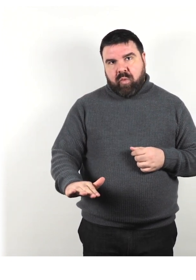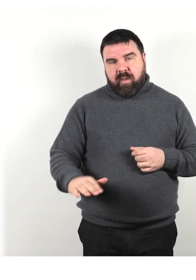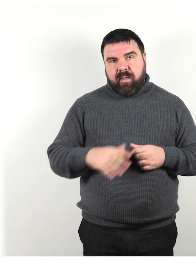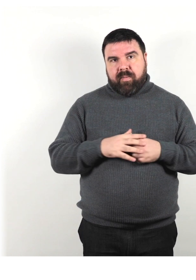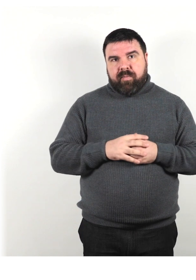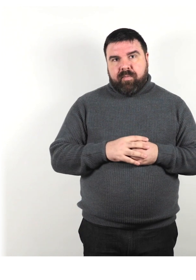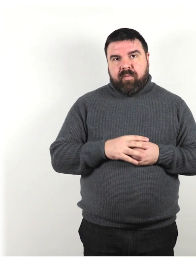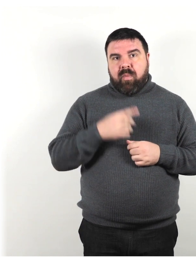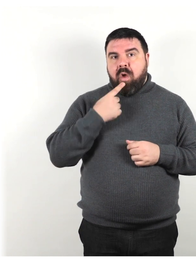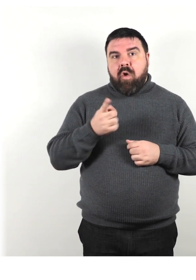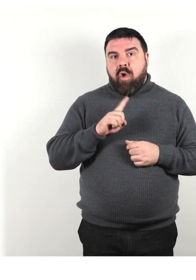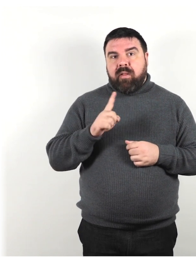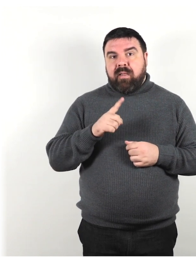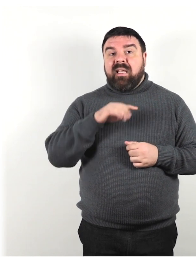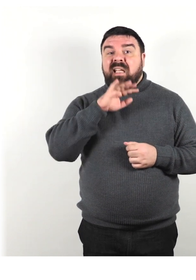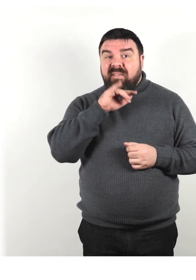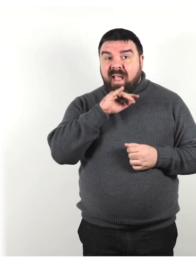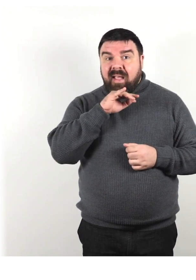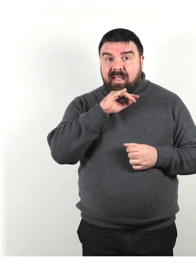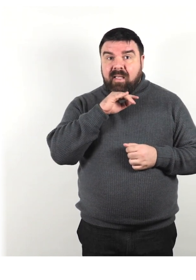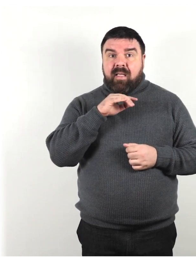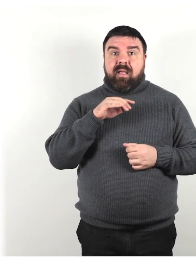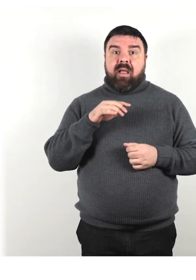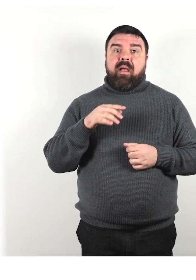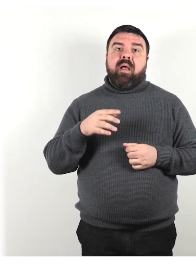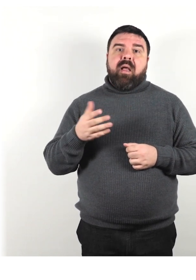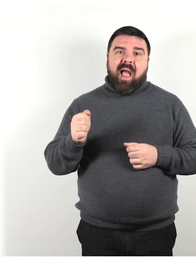Non dire i vecchi, gli anziani ma preferisci il termine persona, persone anziana e anziane.